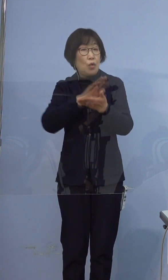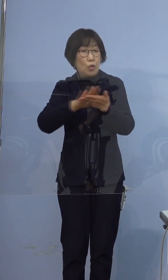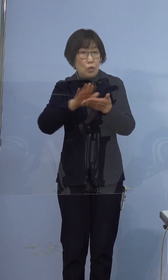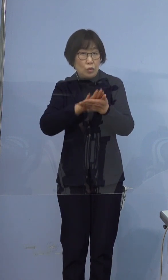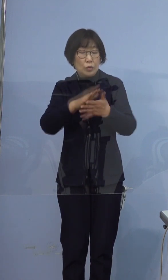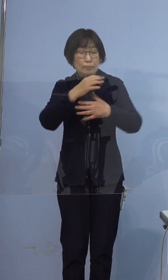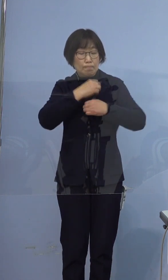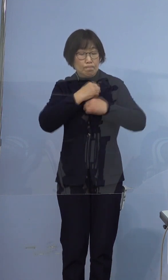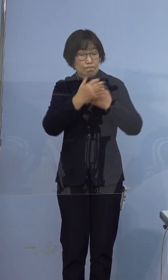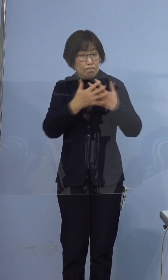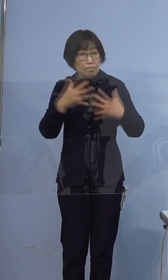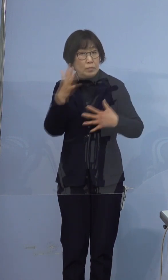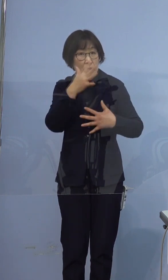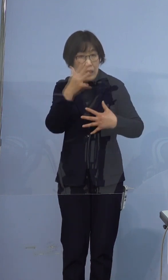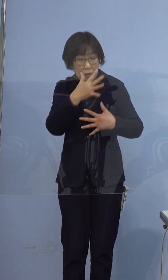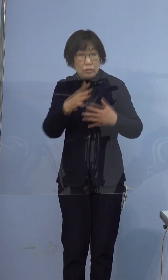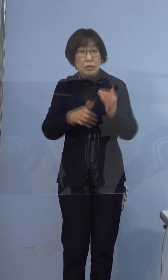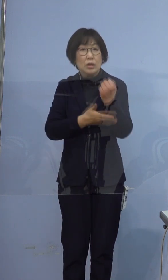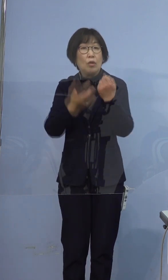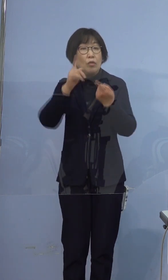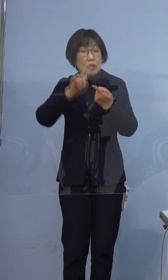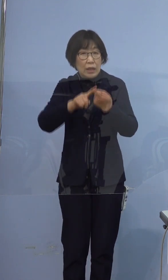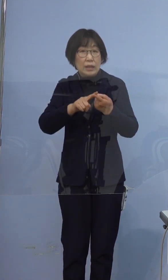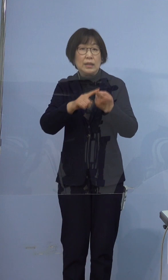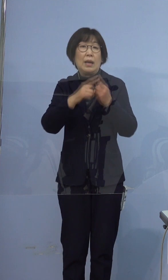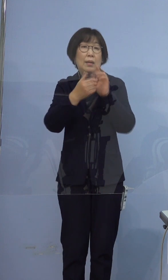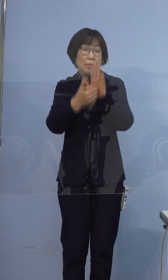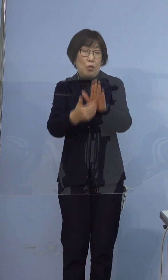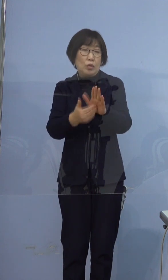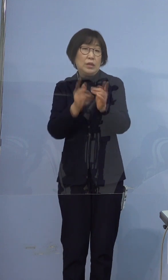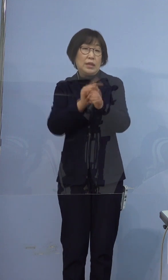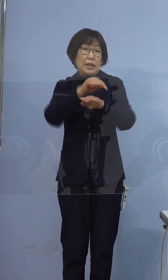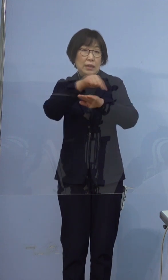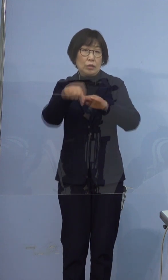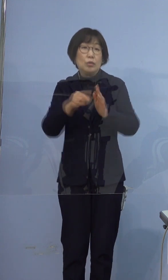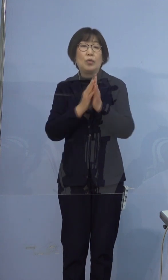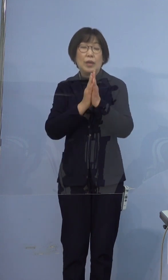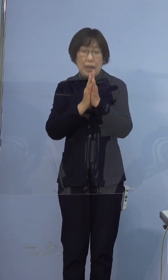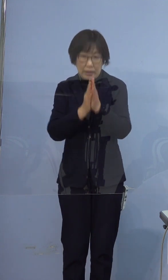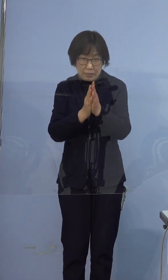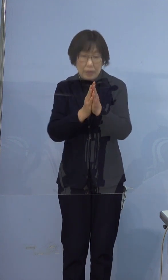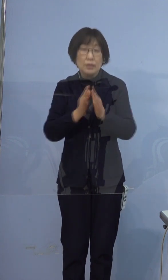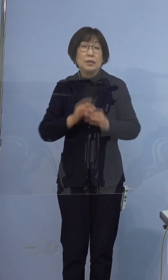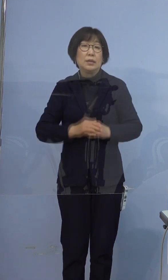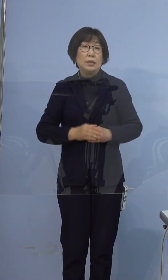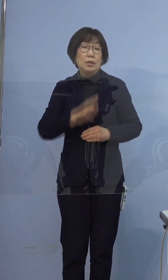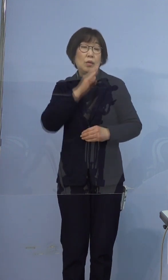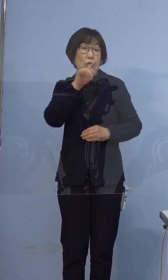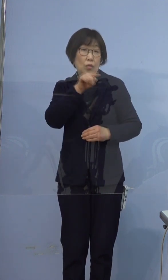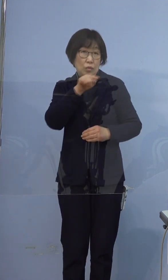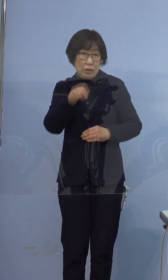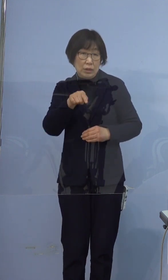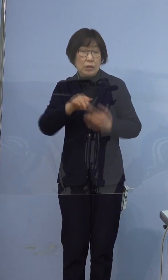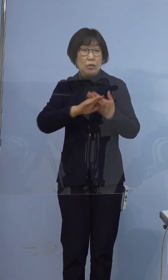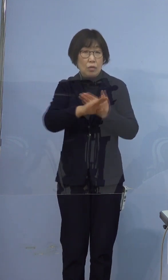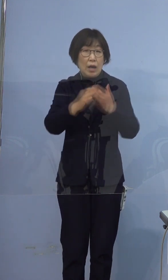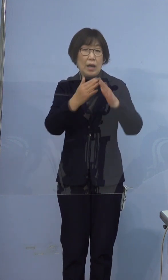基本的な感染防止対策の徹底を改めてお願いいたします また、ご本人も含めご家族の方などで